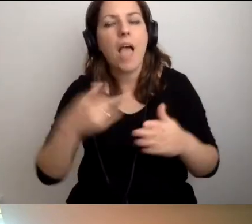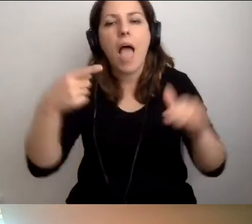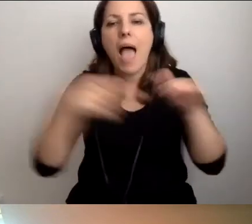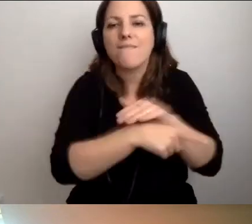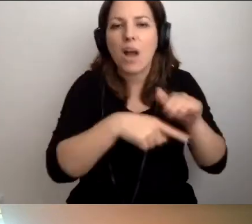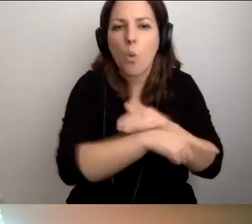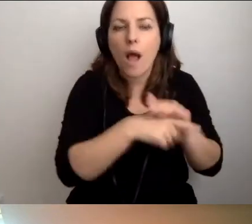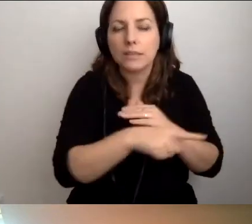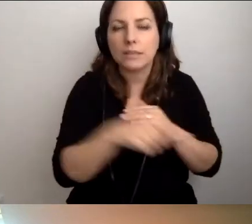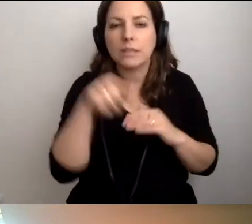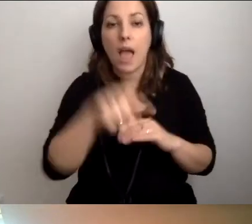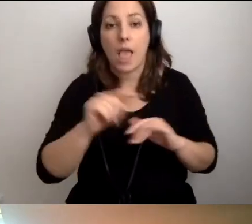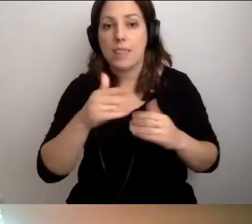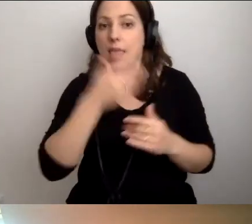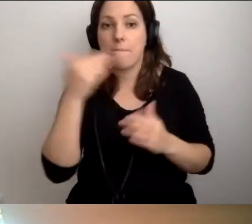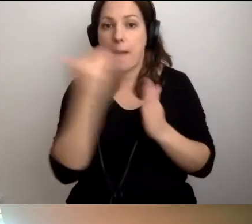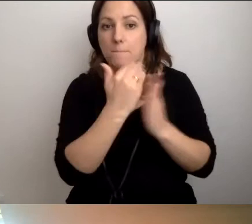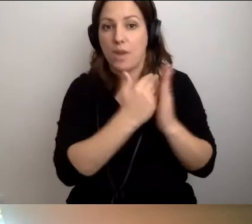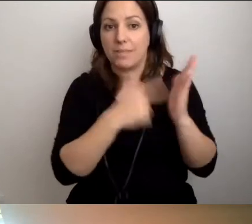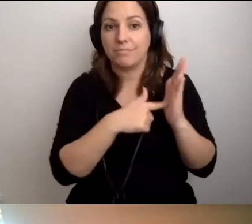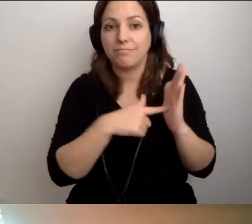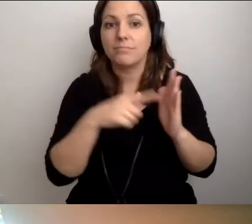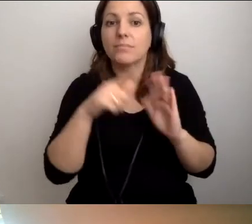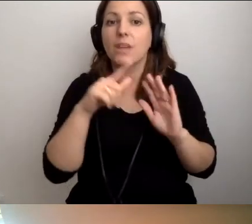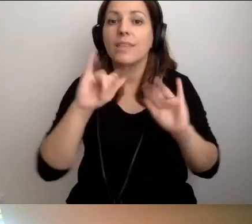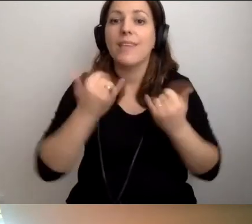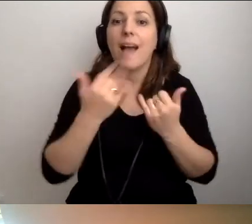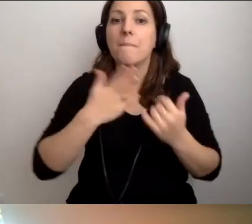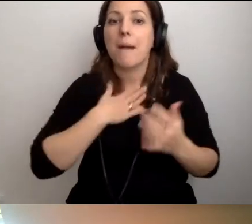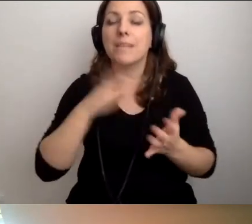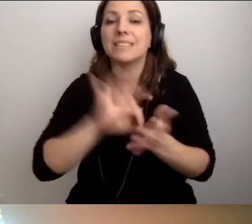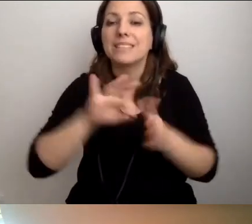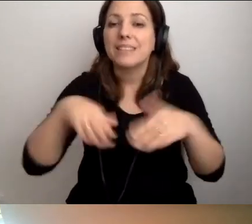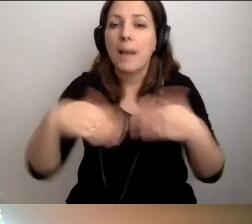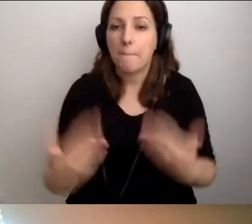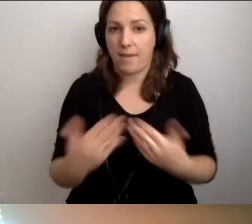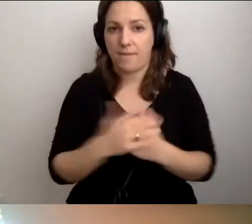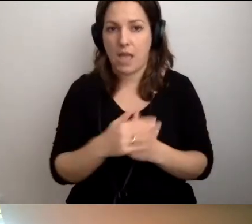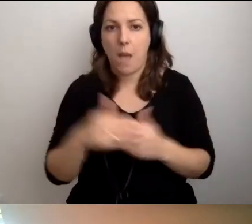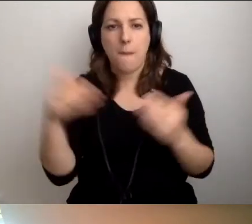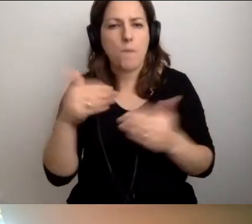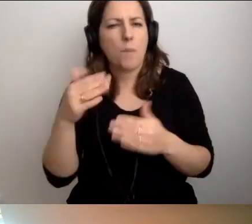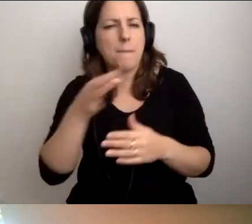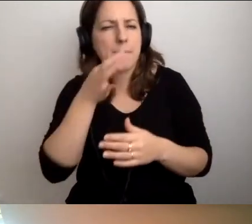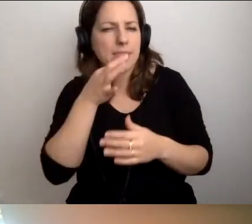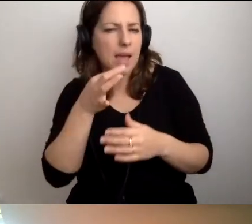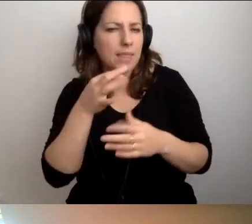Nie ma przepisów określających, jak ją zapewnić. Mogłabym sczytywać pytania na koniec, ale...